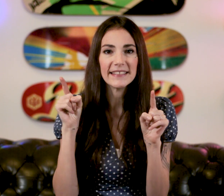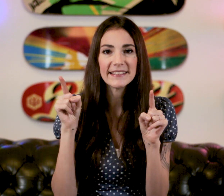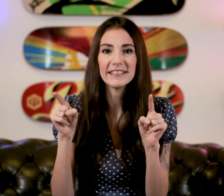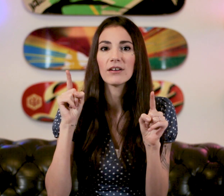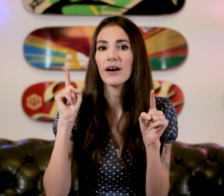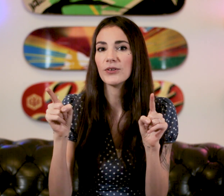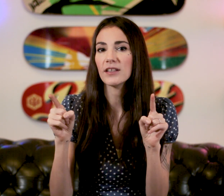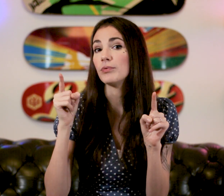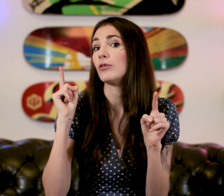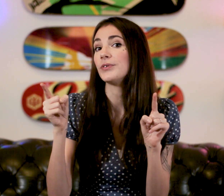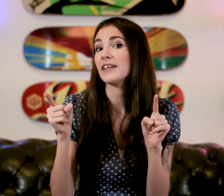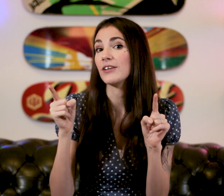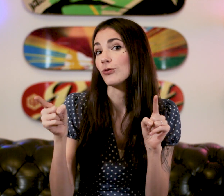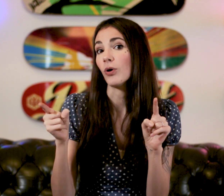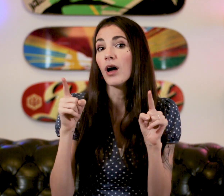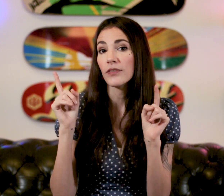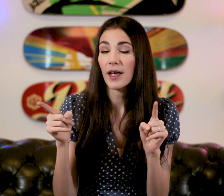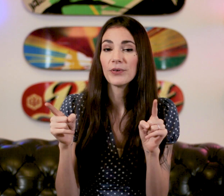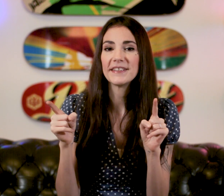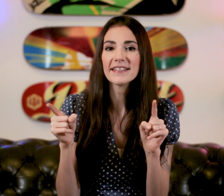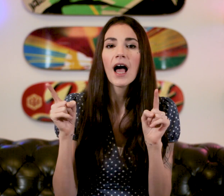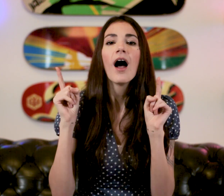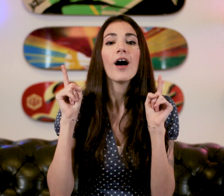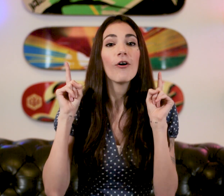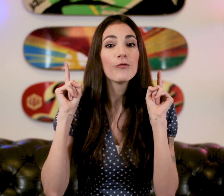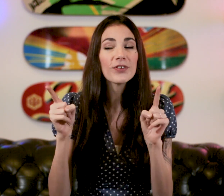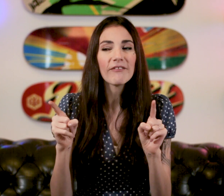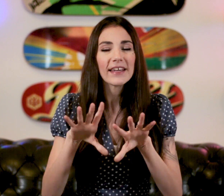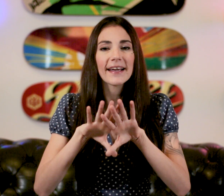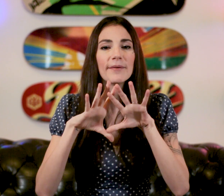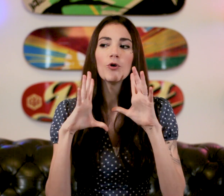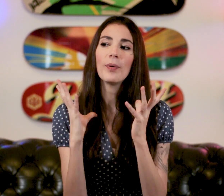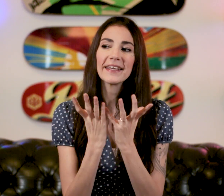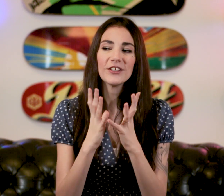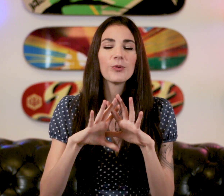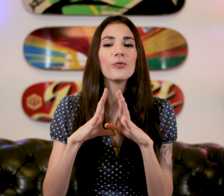Les signes à connaître pour communiquer avec un sourd dans la politesse Vous avez quand même le package